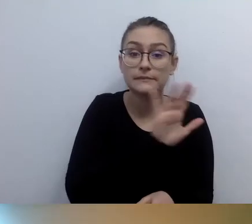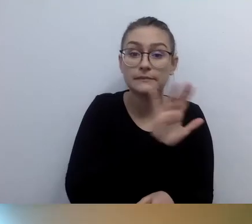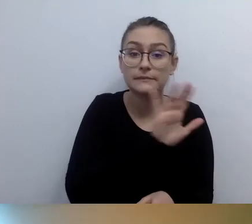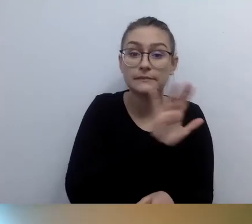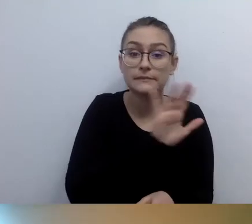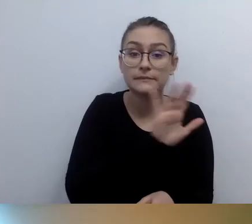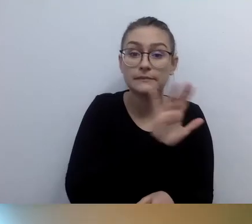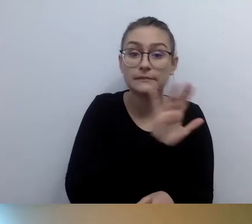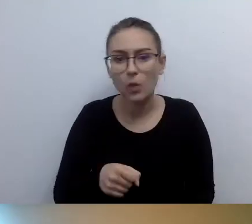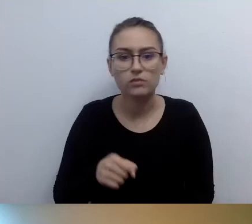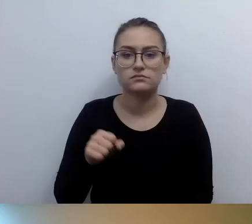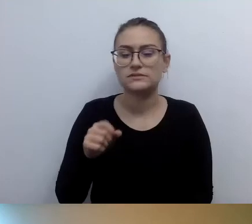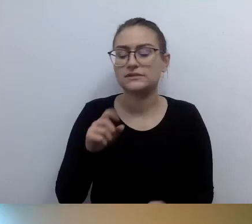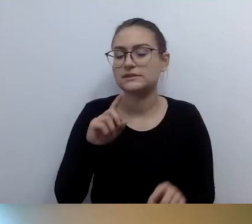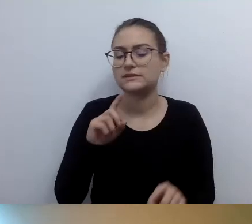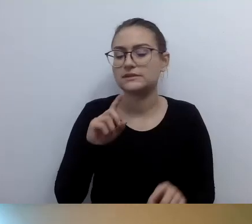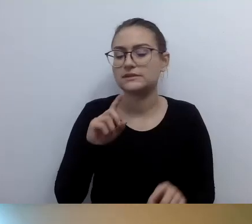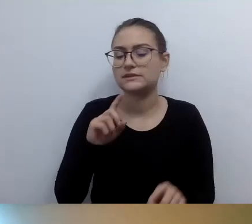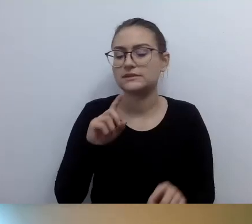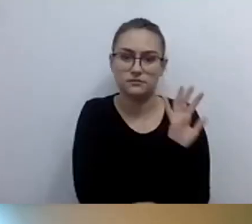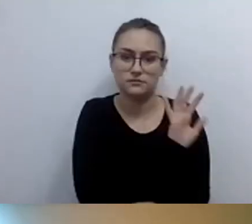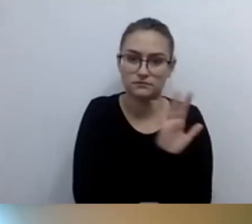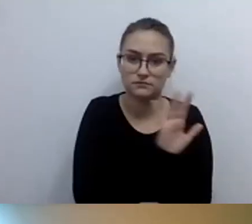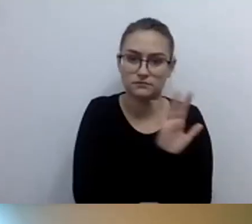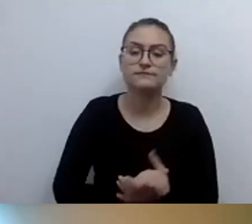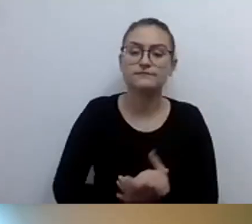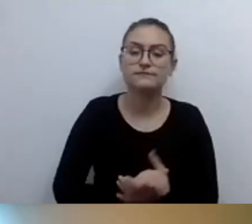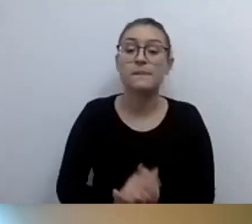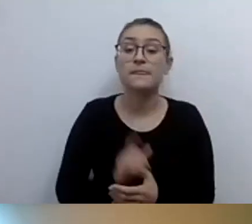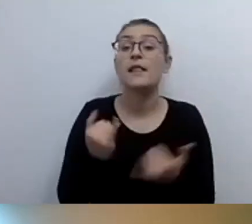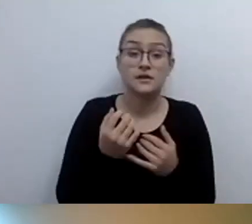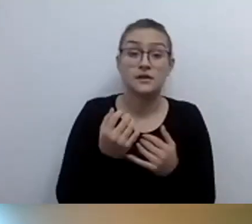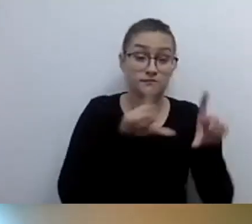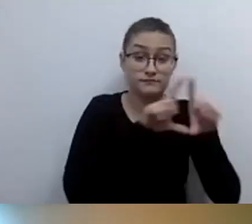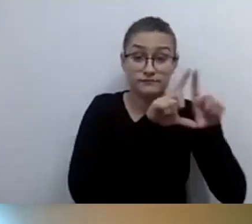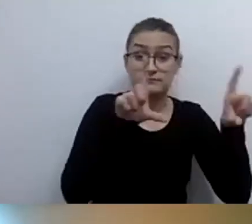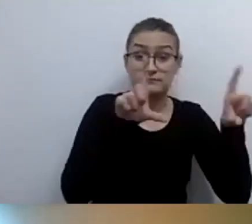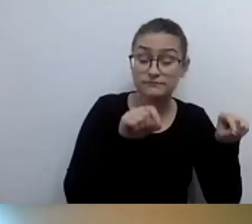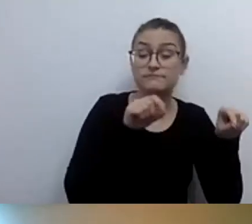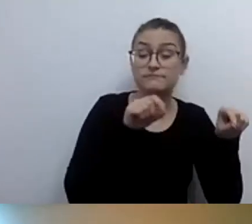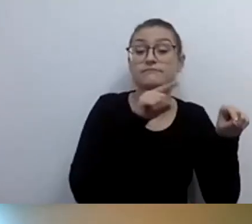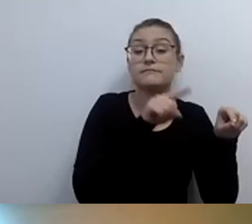z opisem funkcjonalności pomieszczeń, co tam się znajduje, jaki jest numer pomieszczenia,